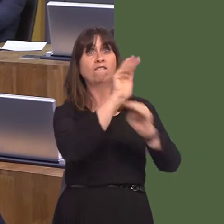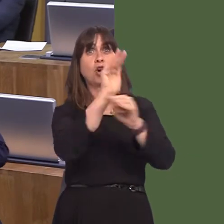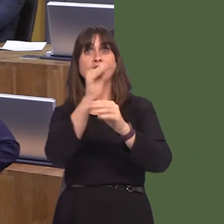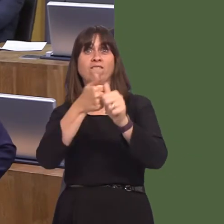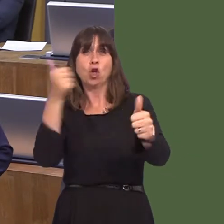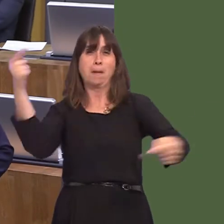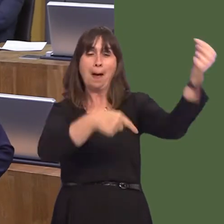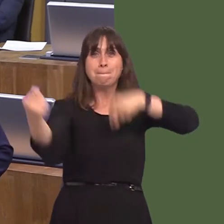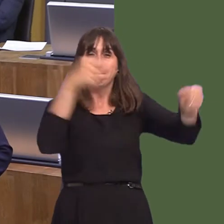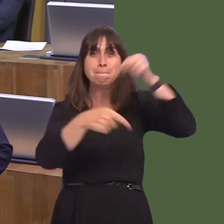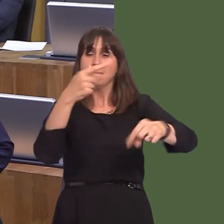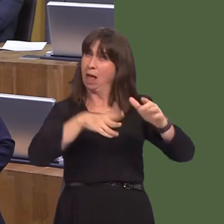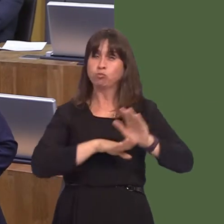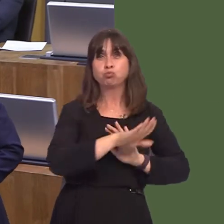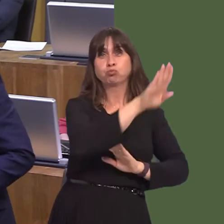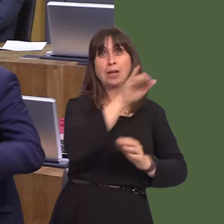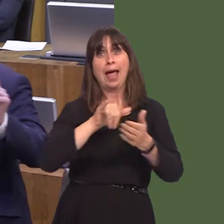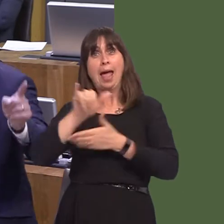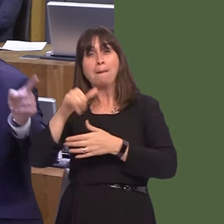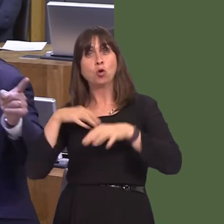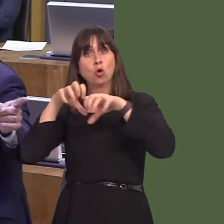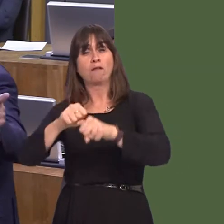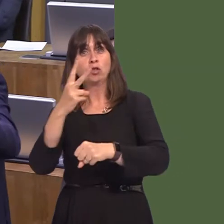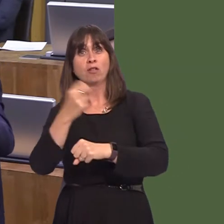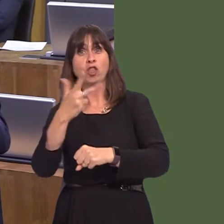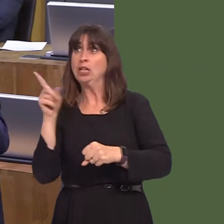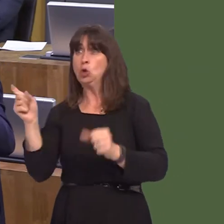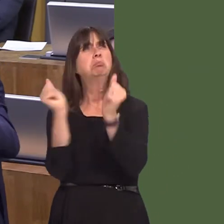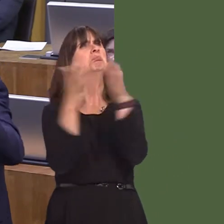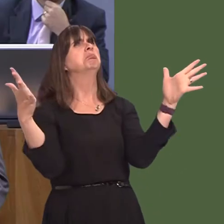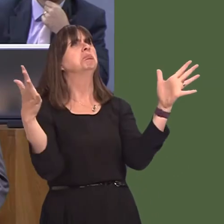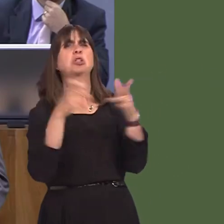look at the fact that we bought an airport in 2013, which he opposed. They wanted us